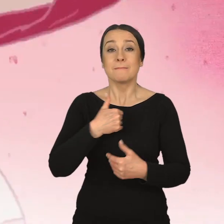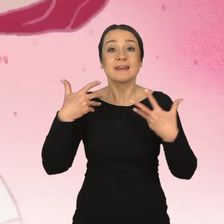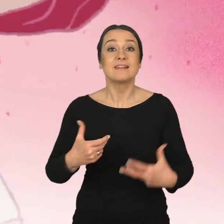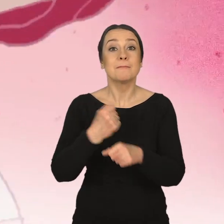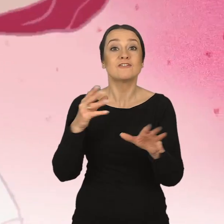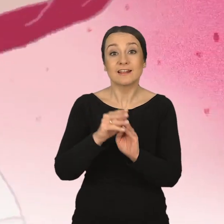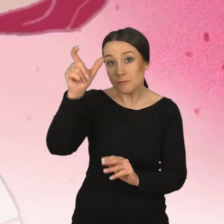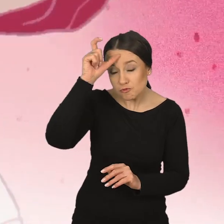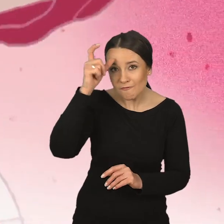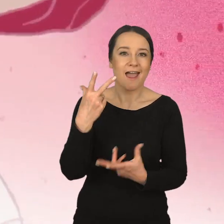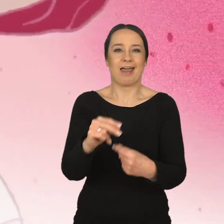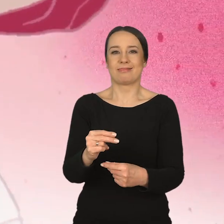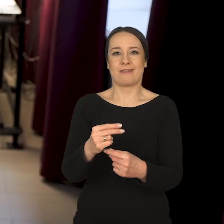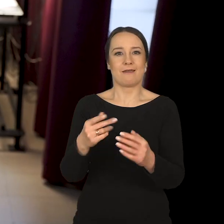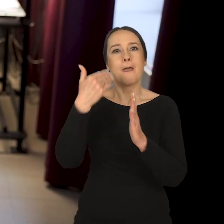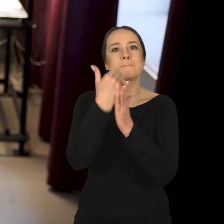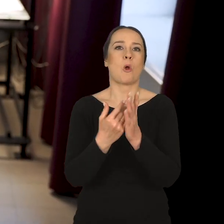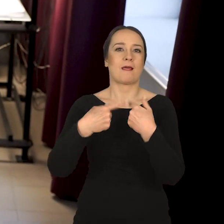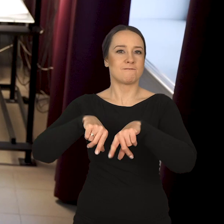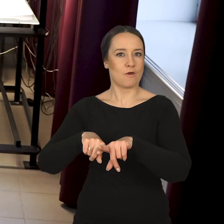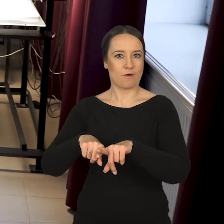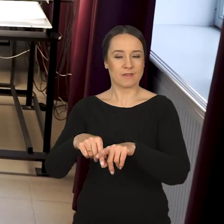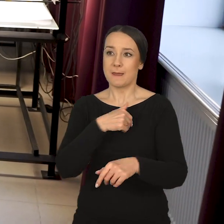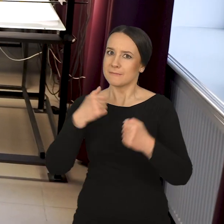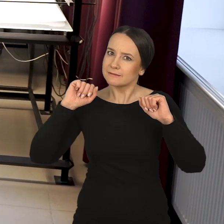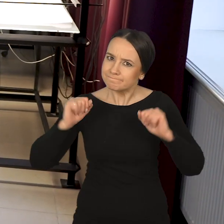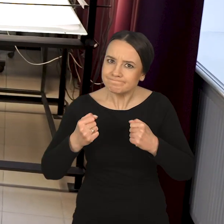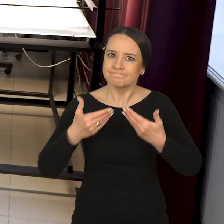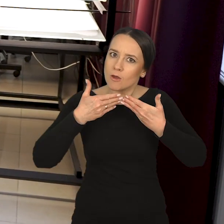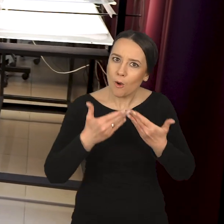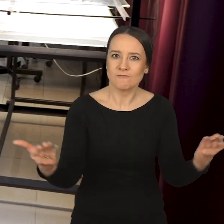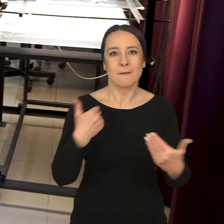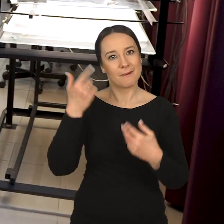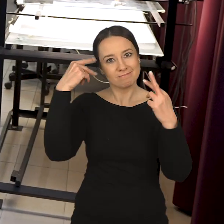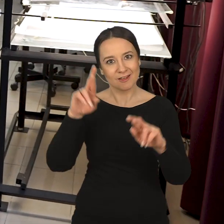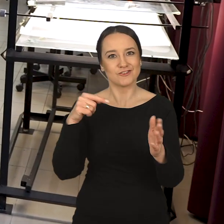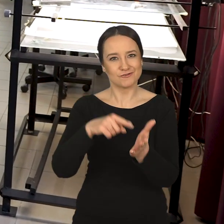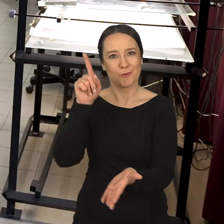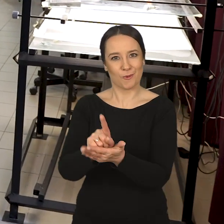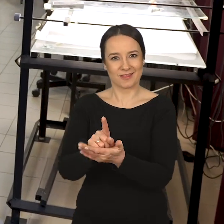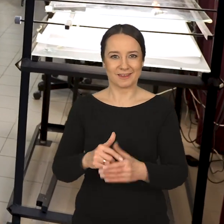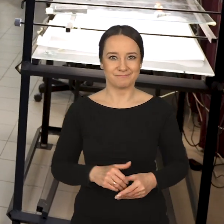Chcemy pracować z człowiekiem, a nie realizować program. Staramy się być w tym możliwie otwarci. Mam nadzieję, że nam się to udaje.